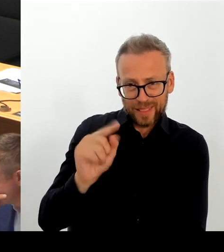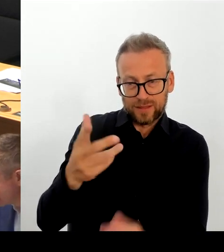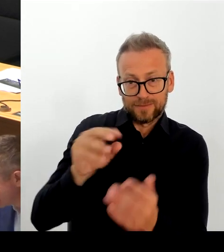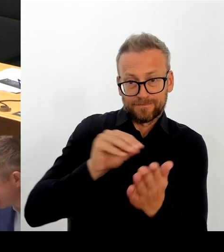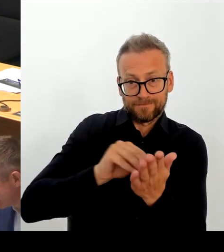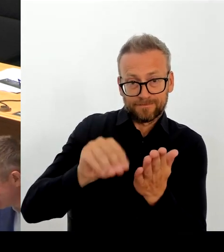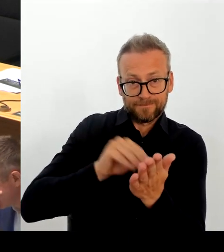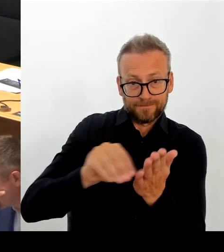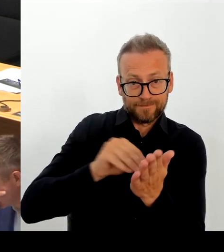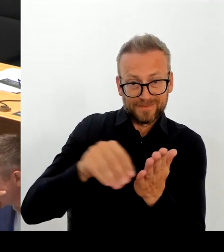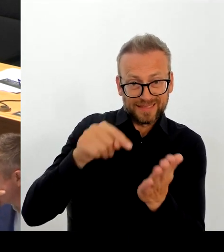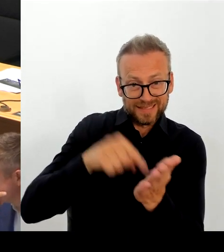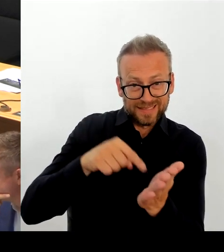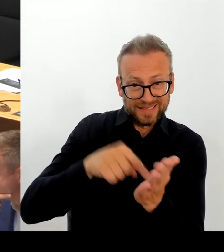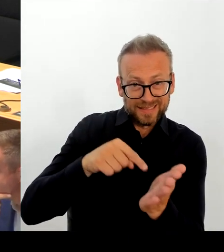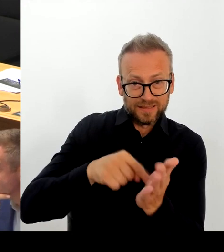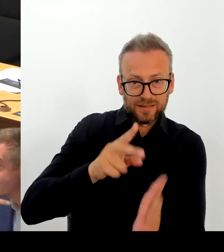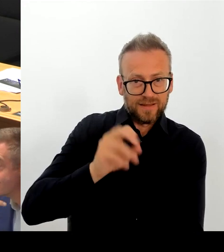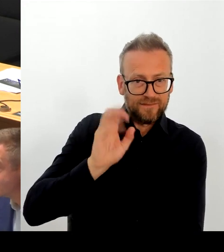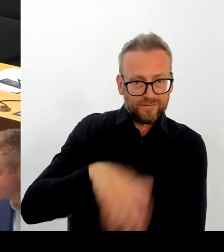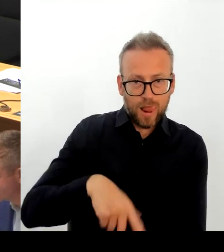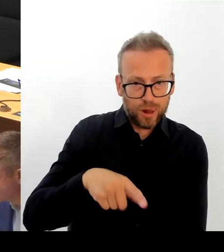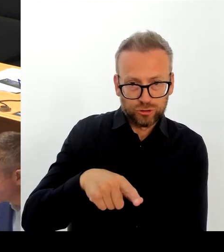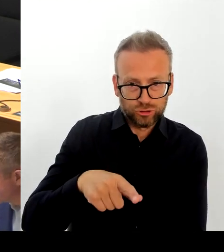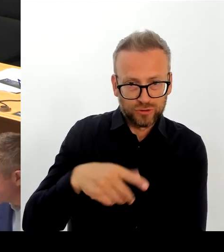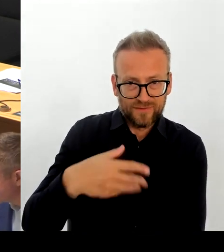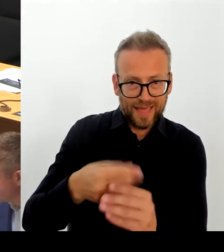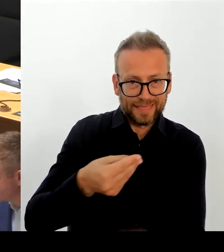eine echte Verteilung der Flüchtlinge in der EU und